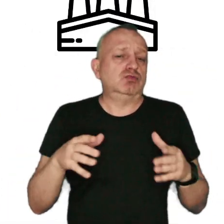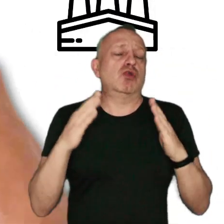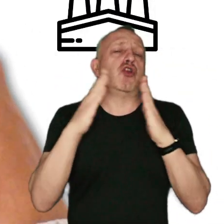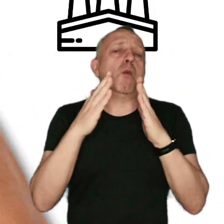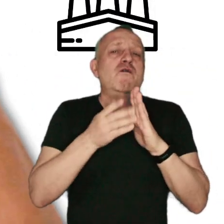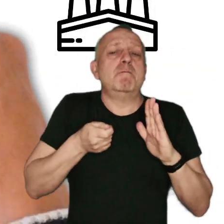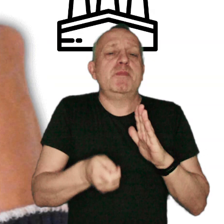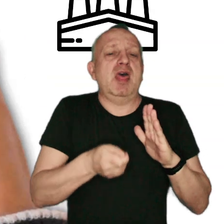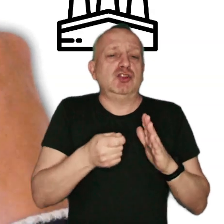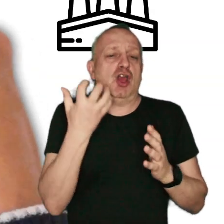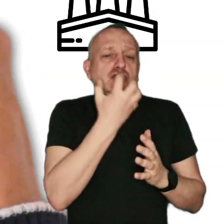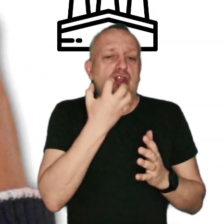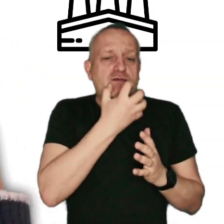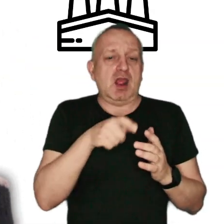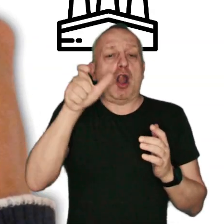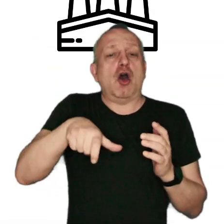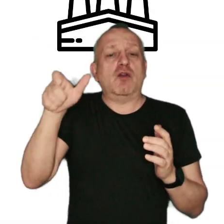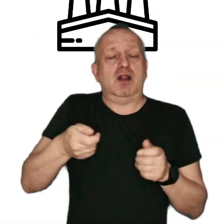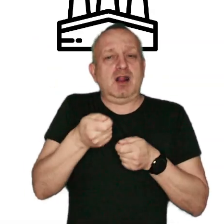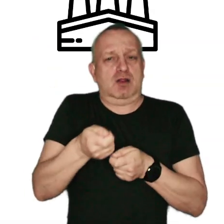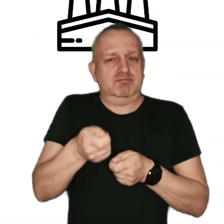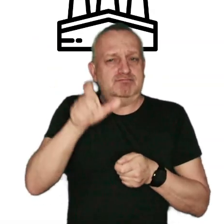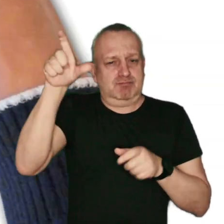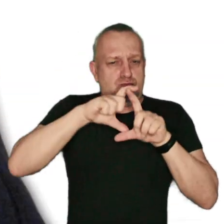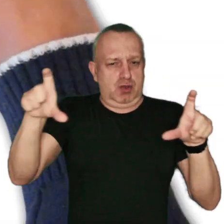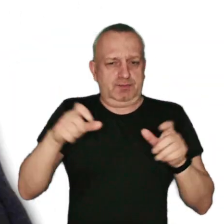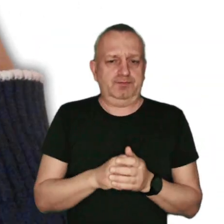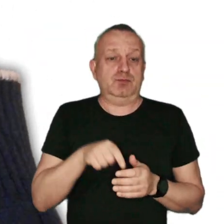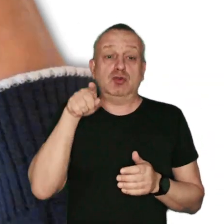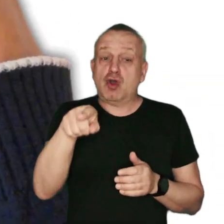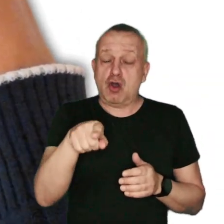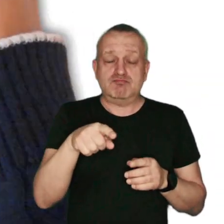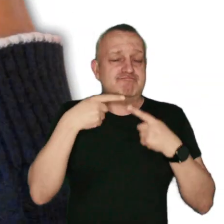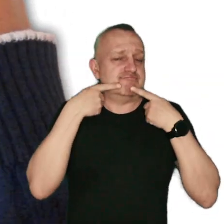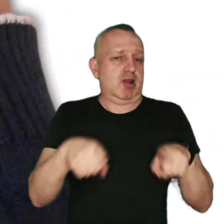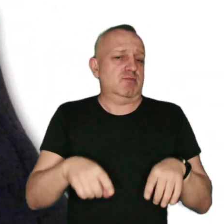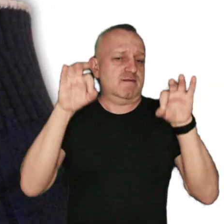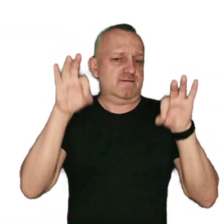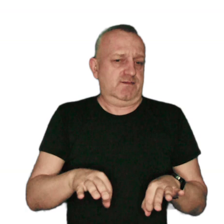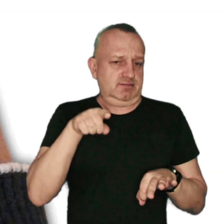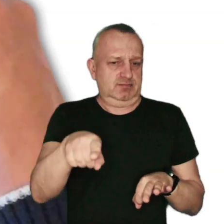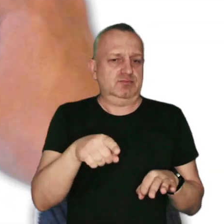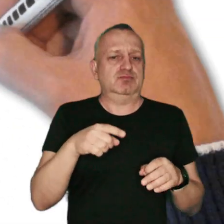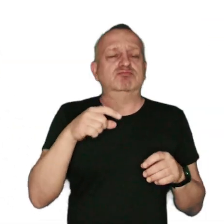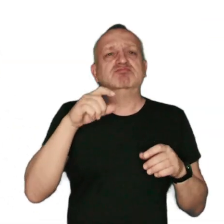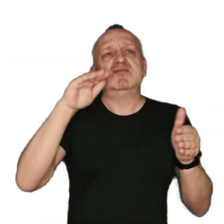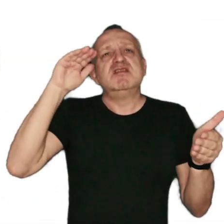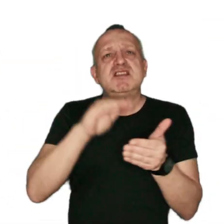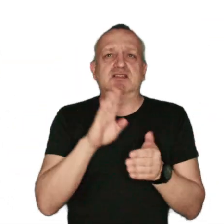domowe piece grzewcze i lokalne kotłownie węglowe. To właśnie one odpowiadają głównie za zjawisko niskiej emisji.